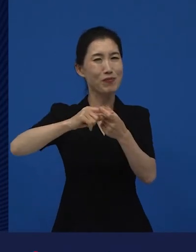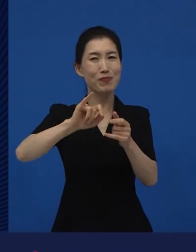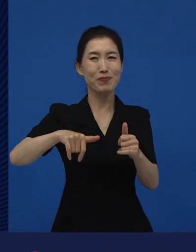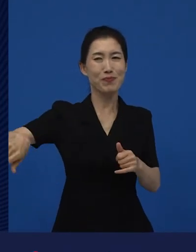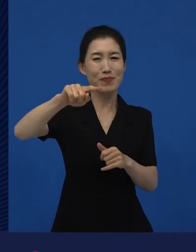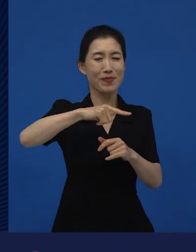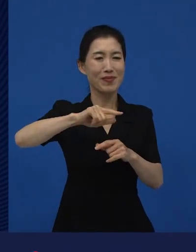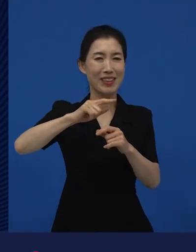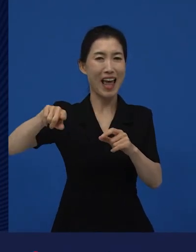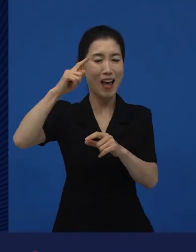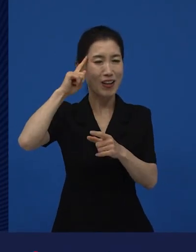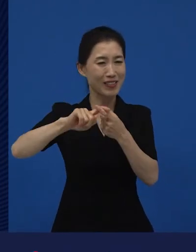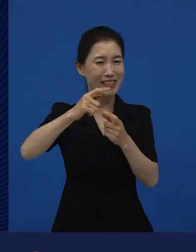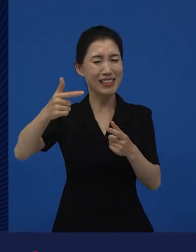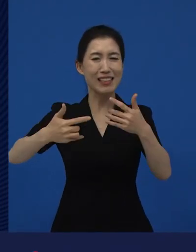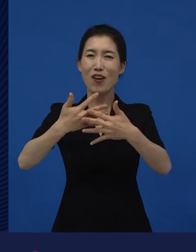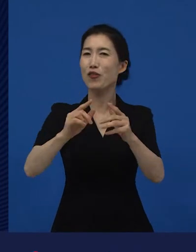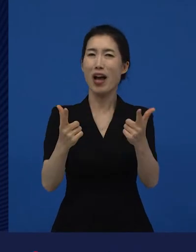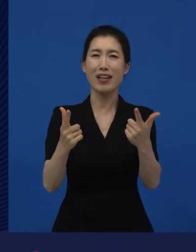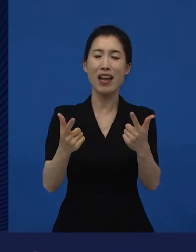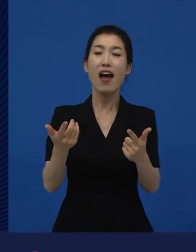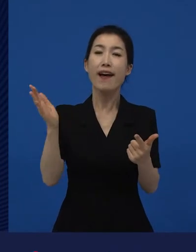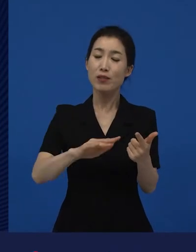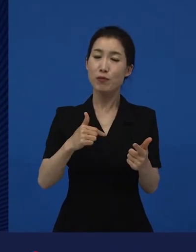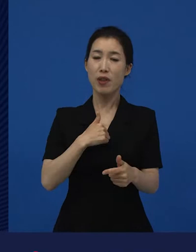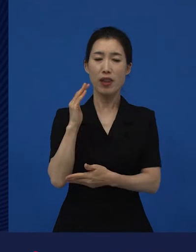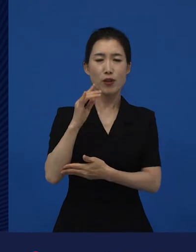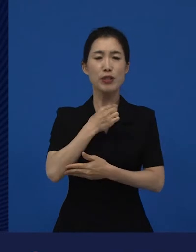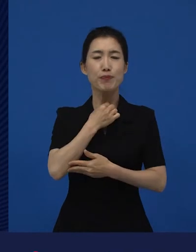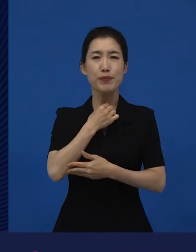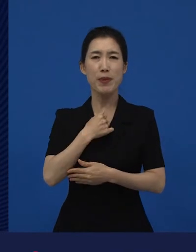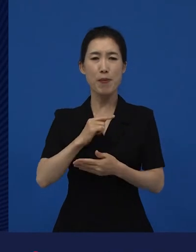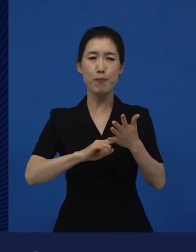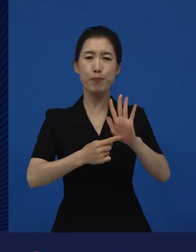제약으로부터 좀 자유롭게 ‘내가 하고 싶은 얘기를 좀 했으면 좋겠는데